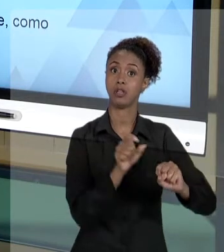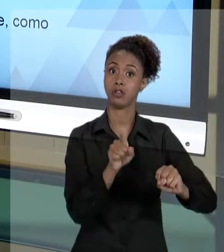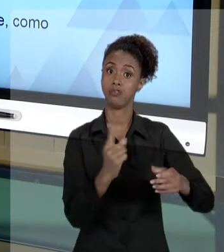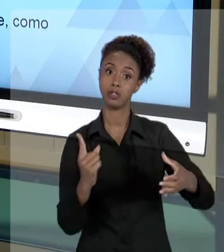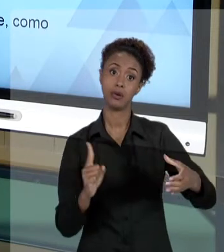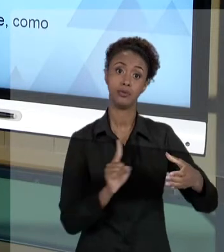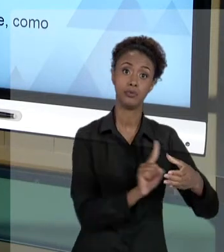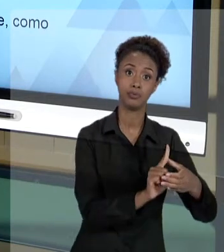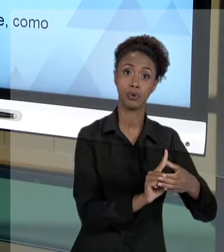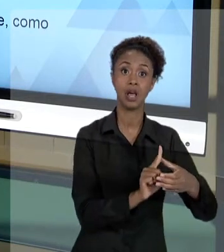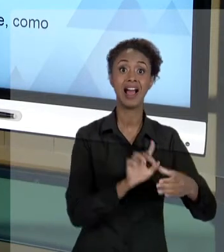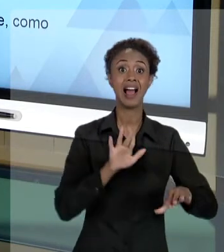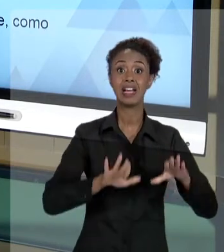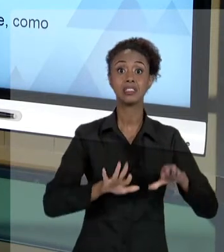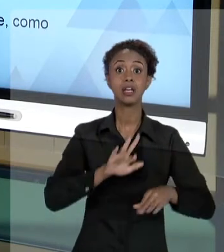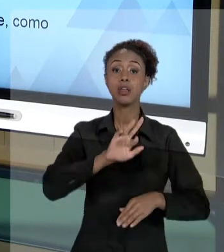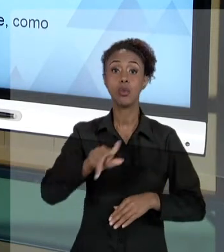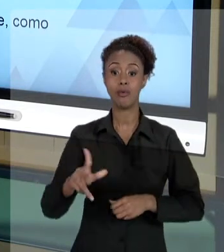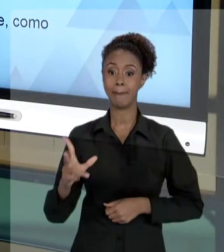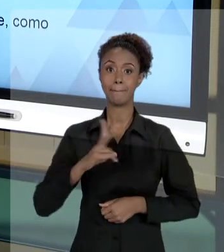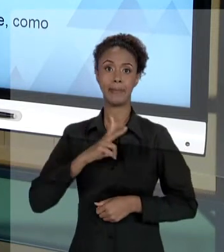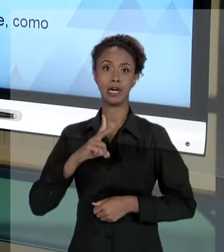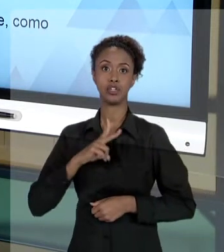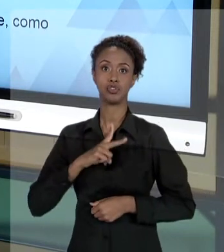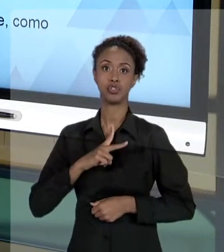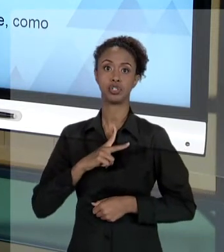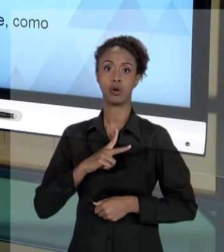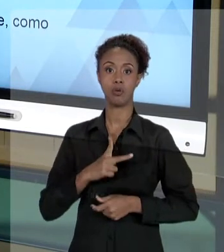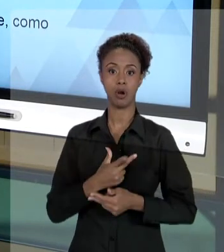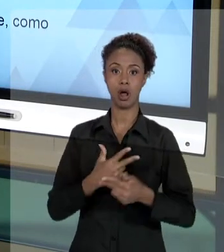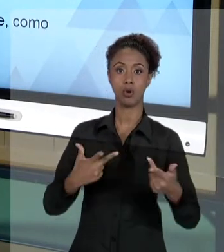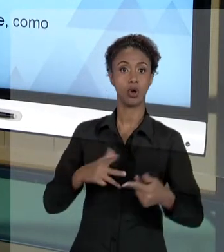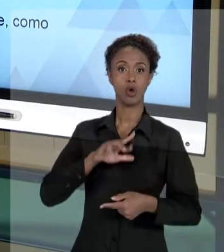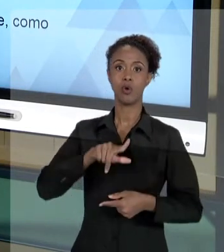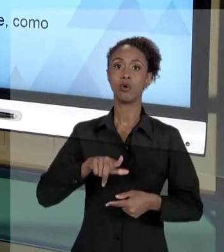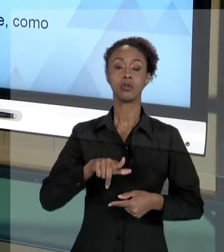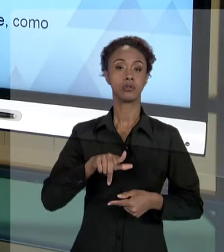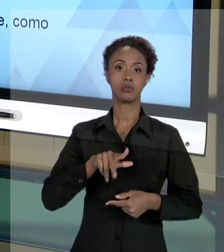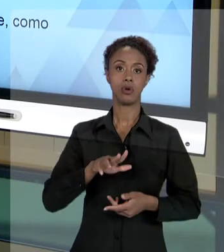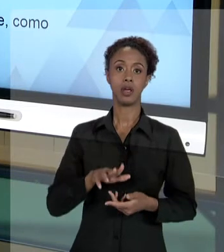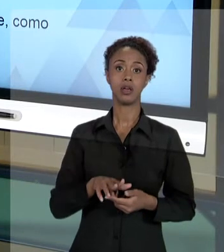PESSOA DELE, MAS AO ÓRGÃO, AO CARGO QUE ELE OCUPA. E NUNCA É ALGO ENDEREÇADO FISICAMENTE A